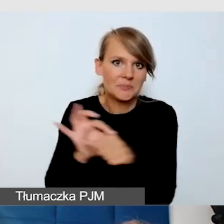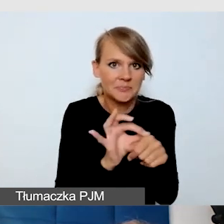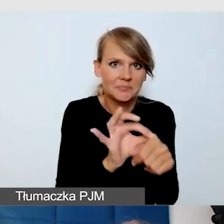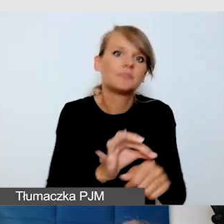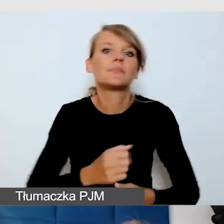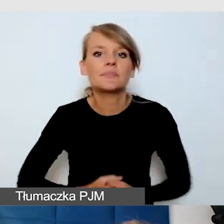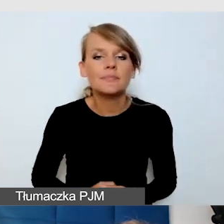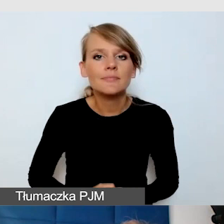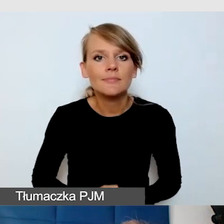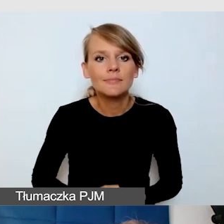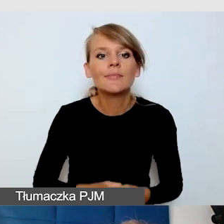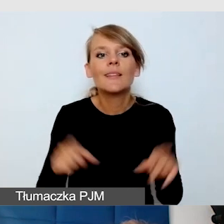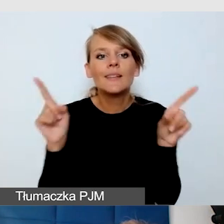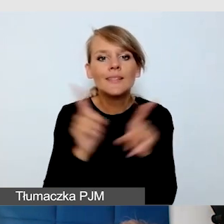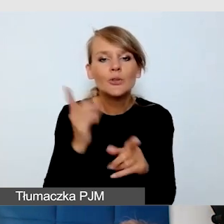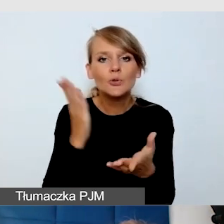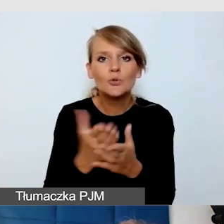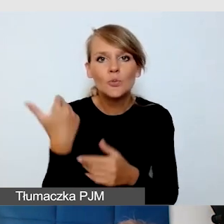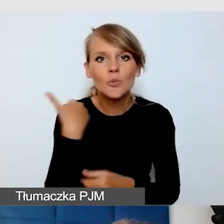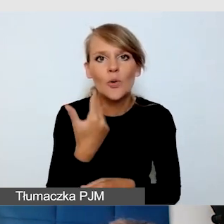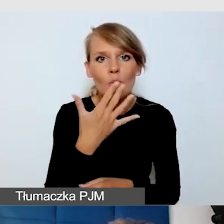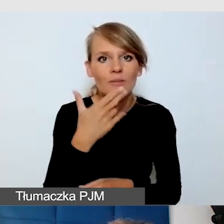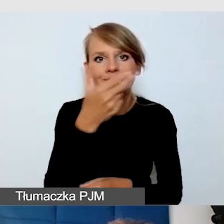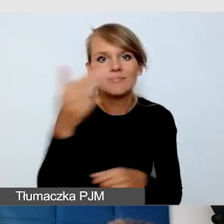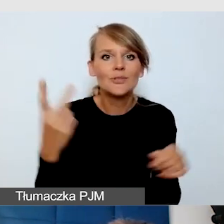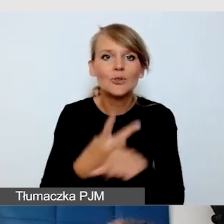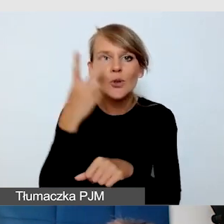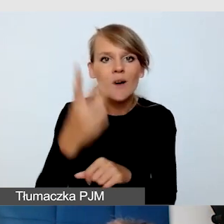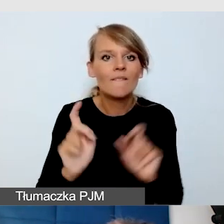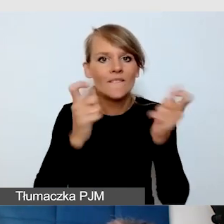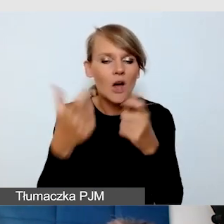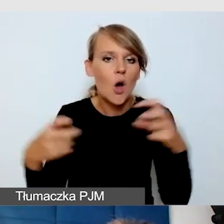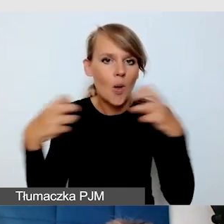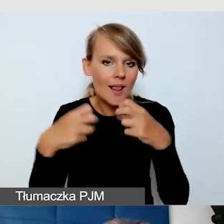troszkę o dostępności wydarzeń online dla osób niewidomych.